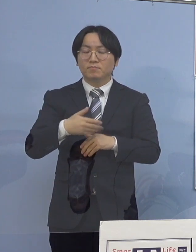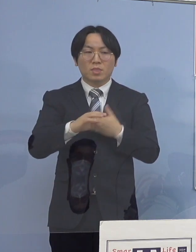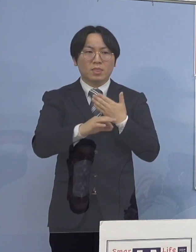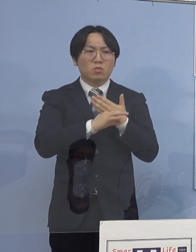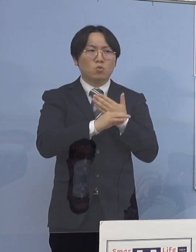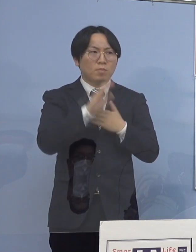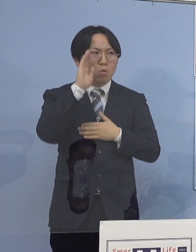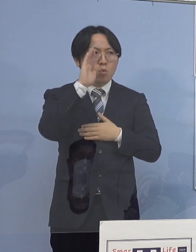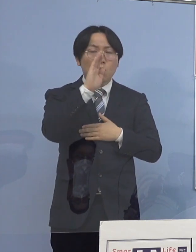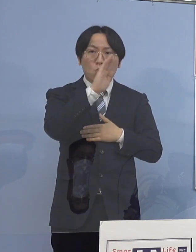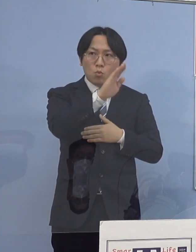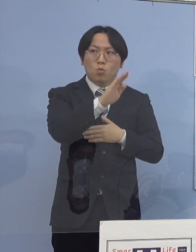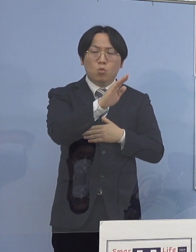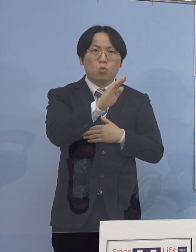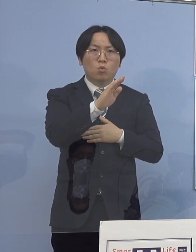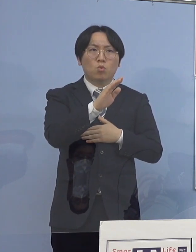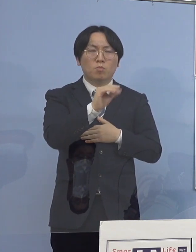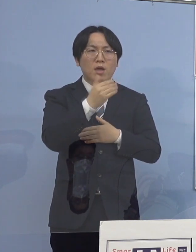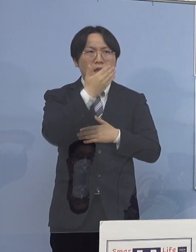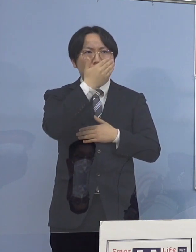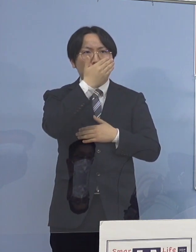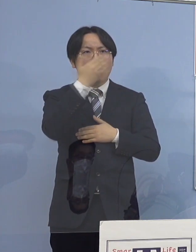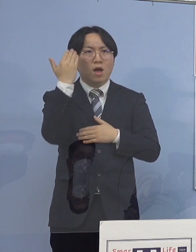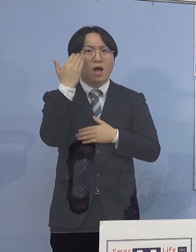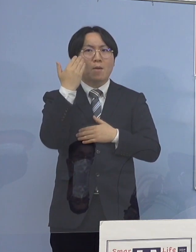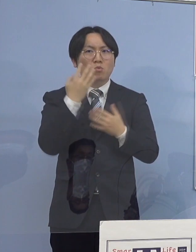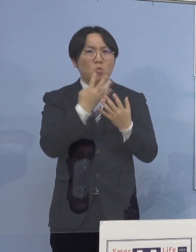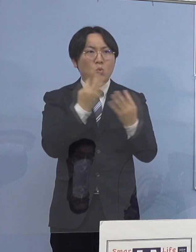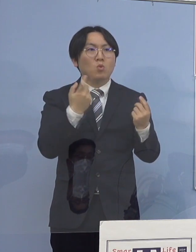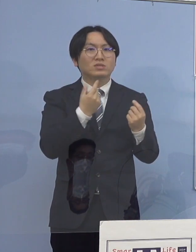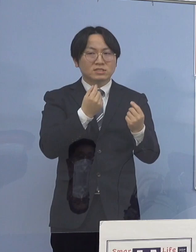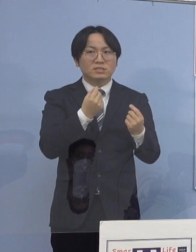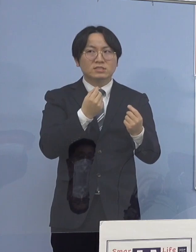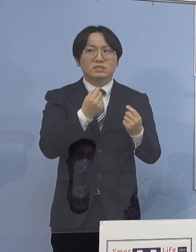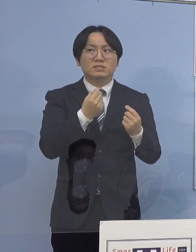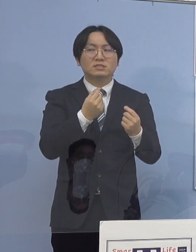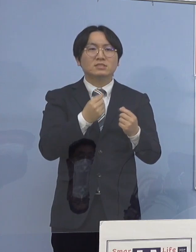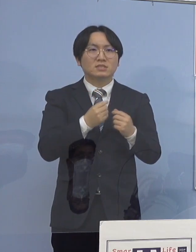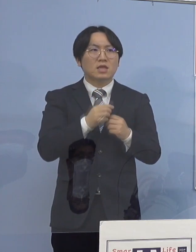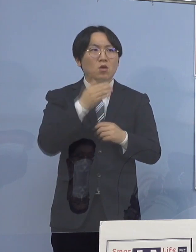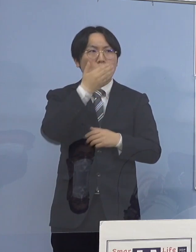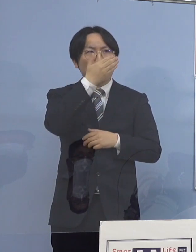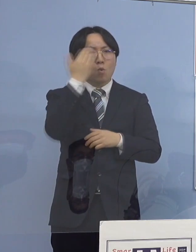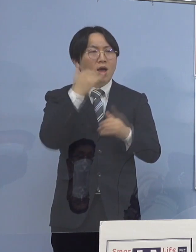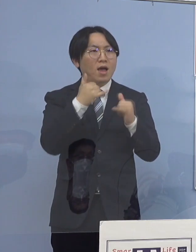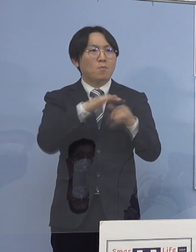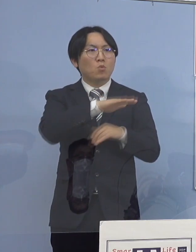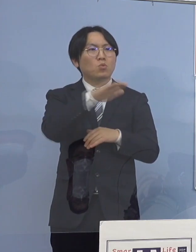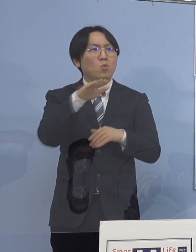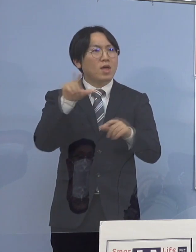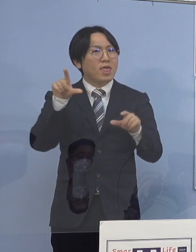圧倒的に若者が多かったのが 少しずつ平準化していくという可能性はありますか